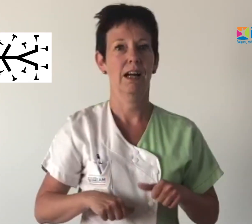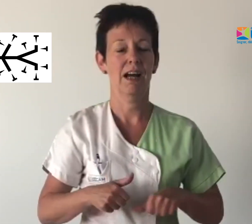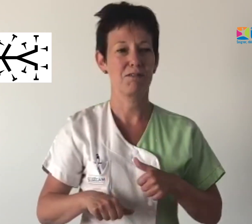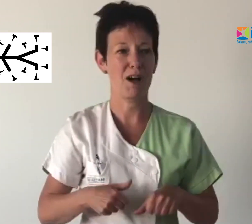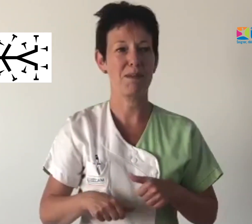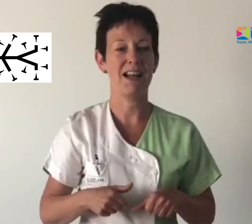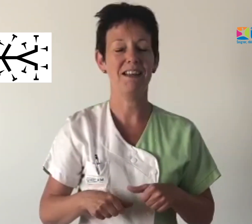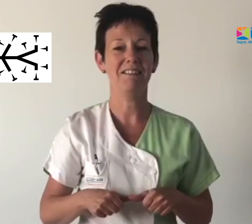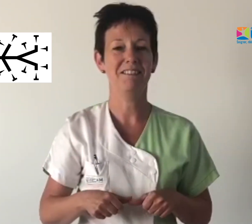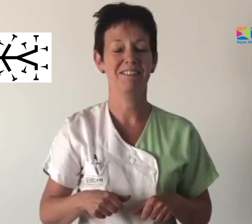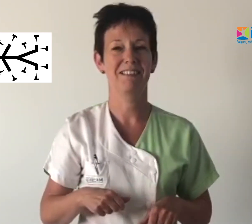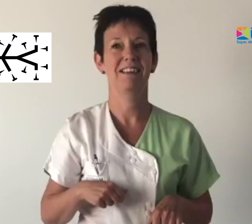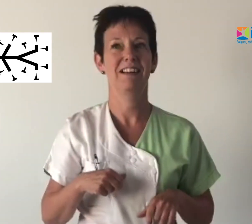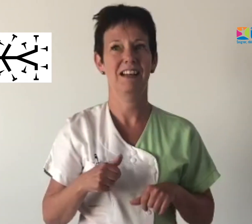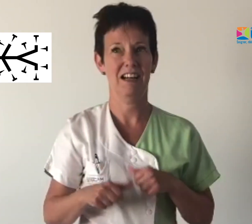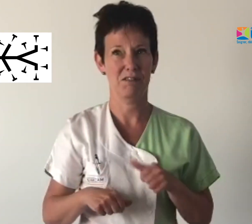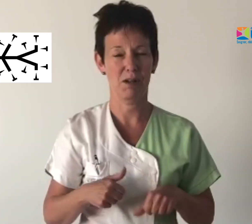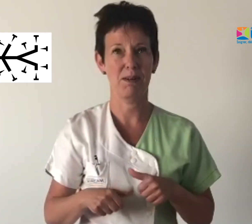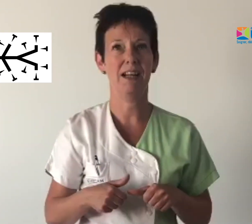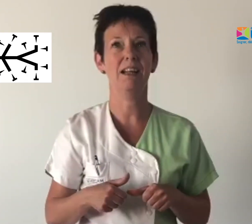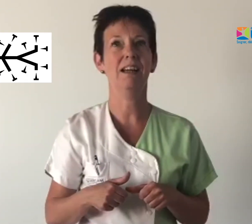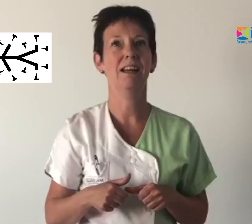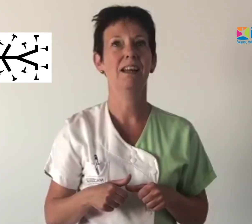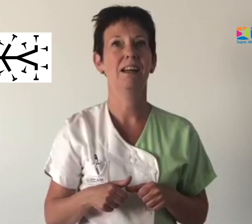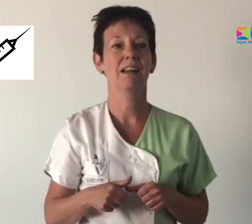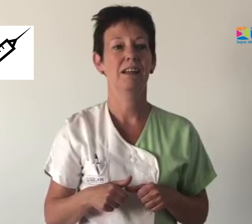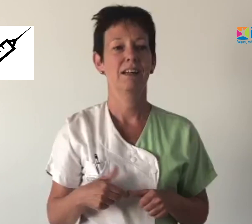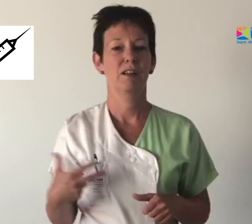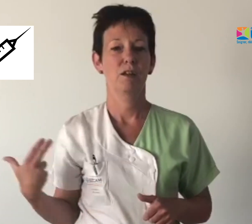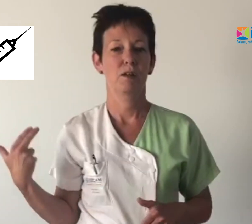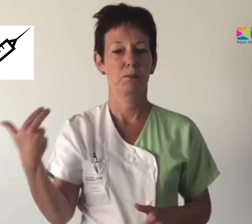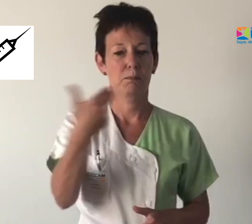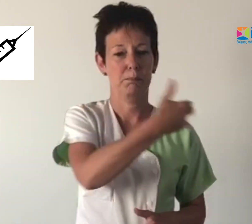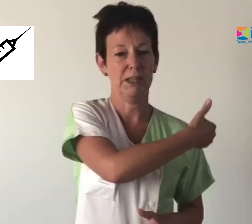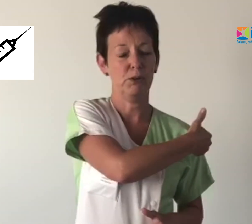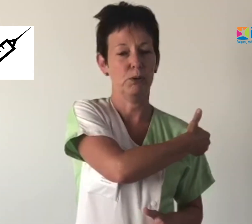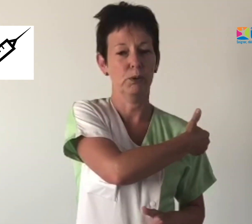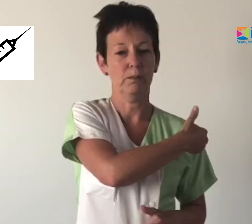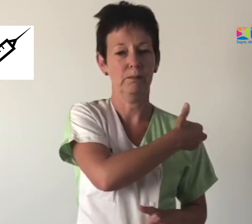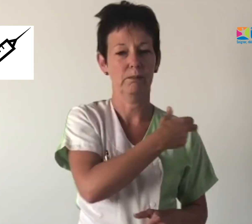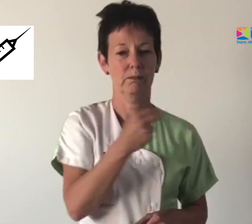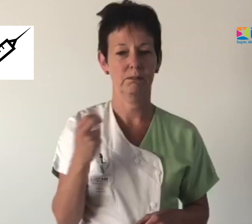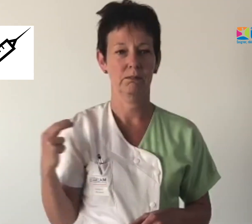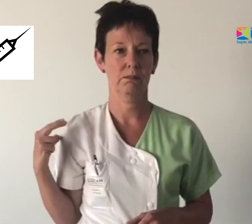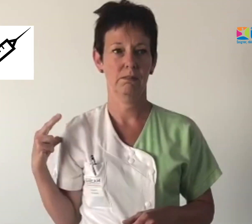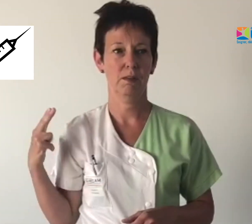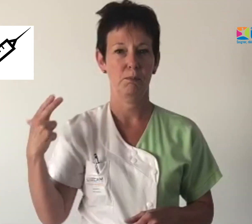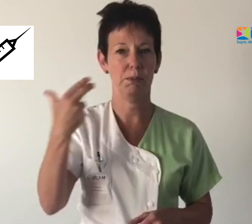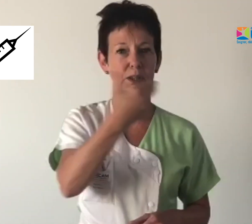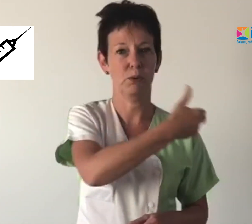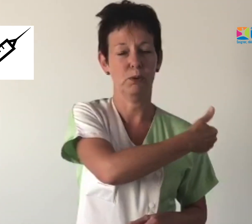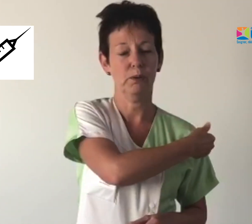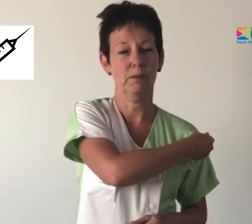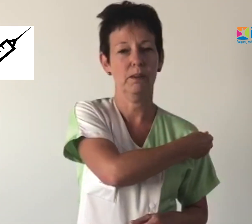Avoir mal Avoir mal piqûre Piqûre